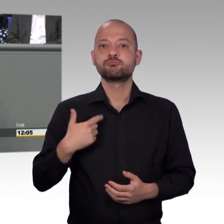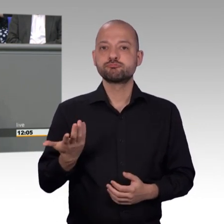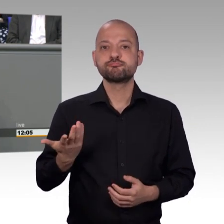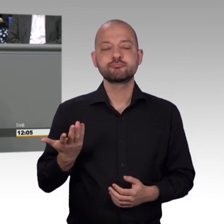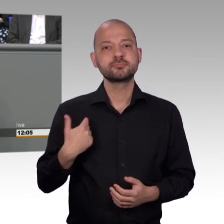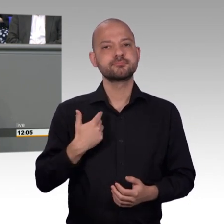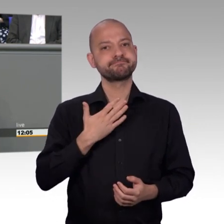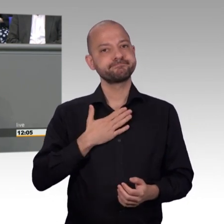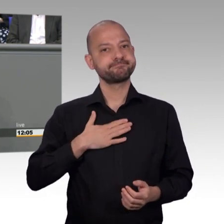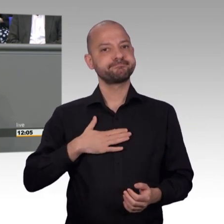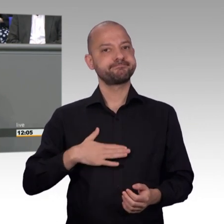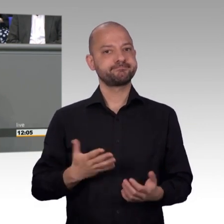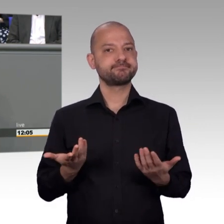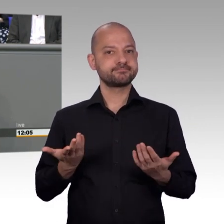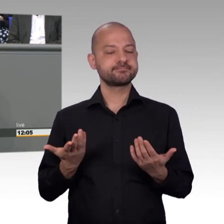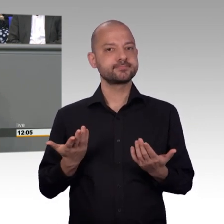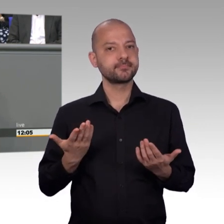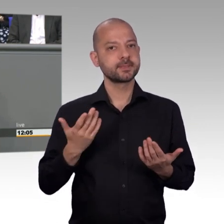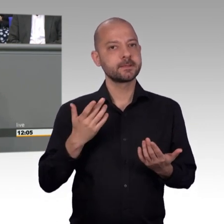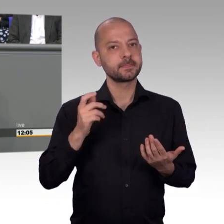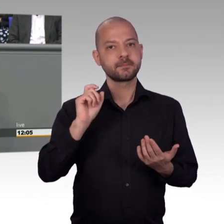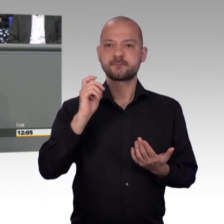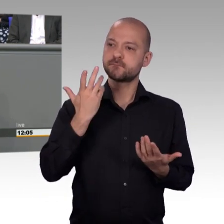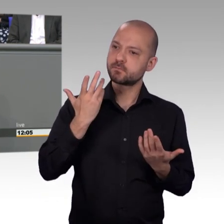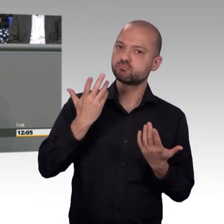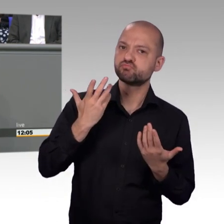in der 19. Legislaturperiode, das erste Mal im Petitionsausschuss,